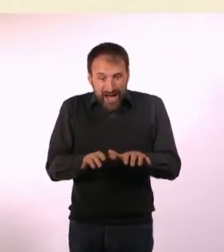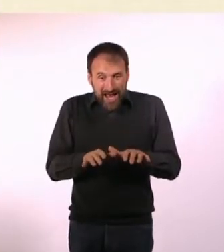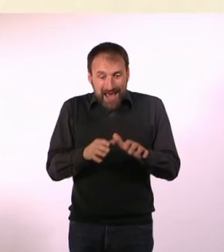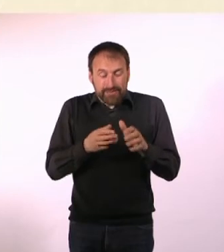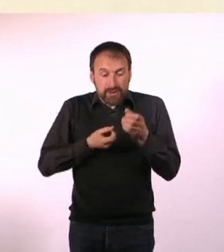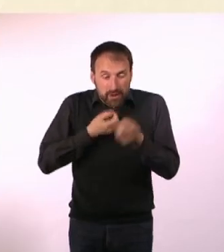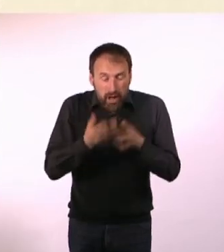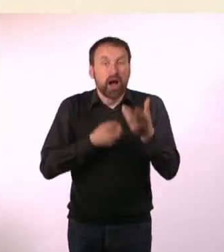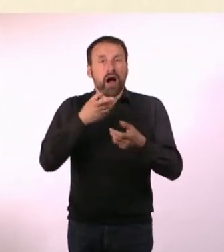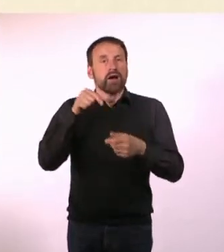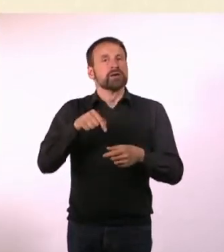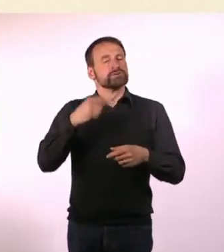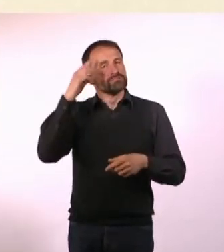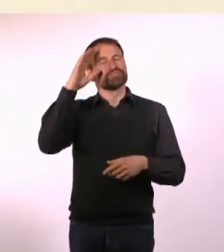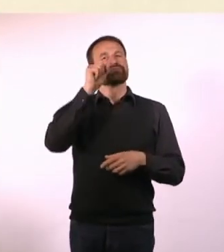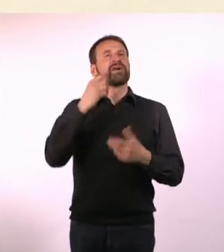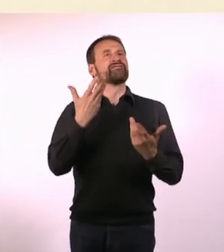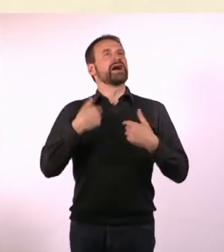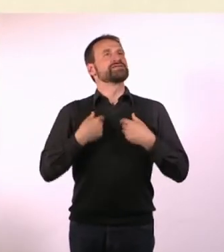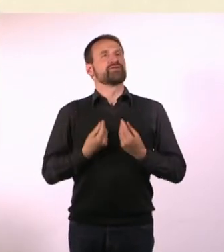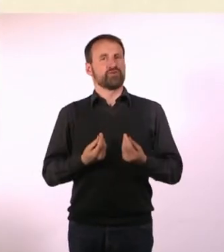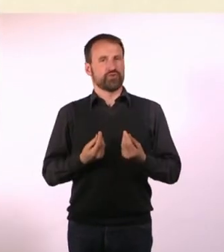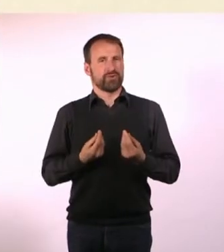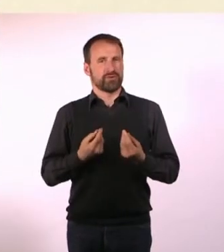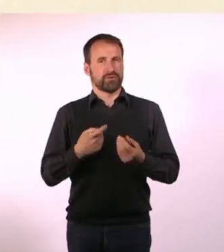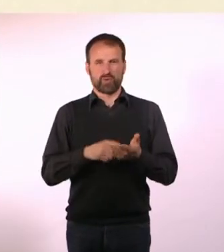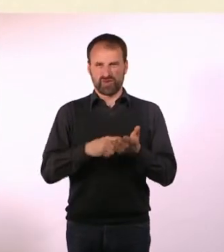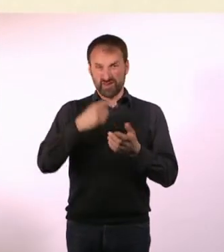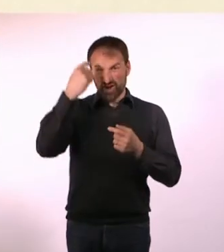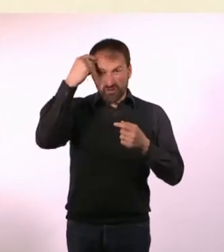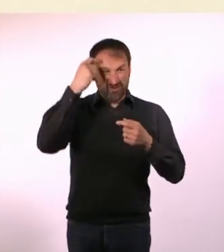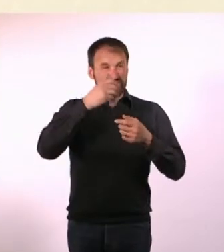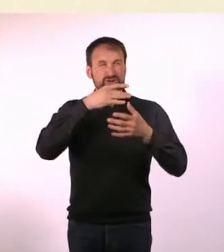Weil in meinem Kopf zu viele Worte herumfliegen, um mir einen Reim aus ihnen machen zu können.